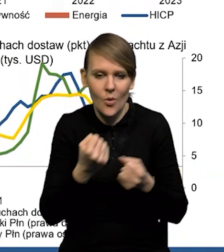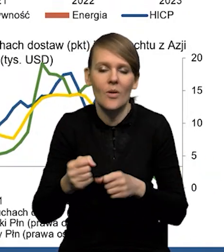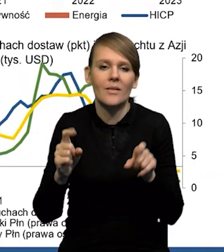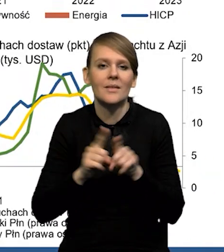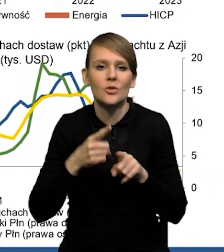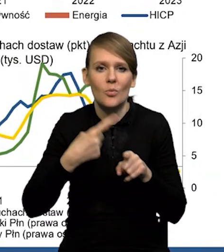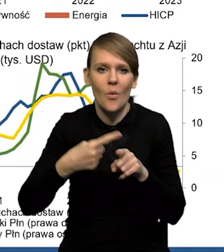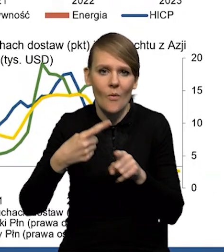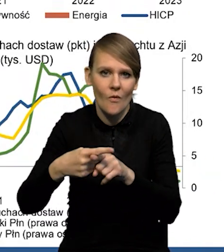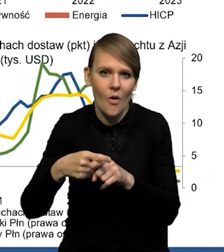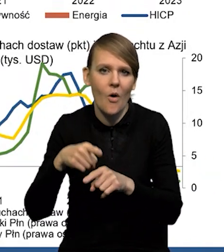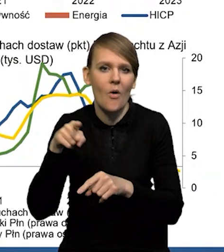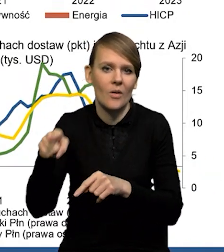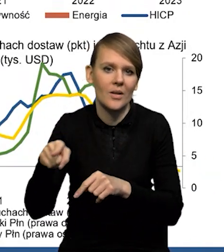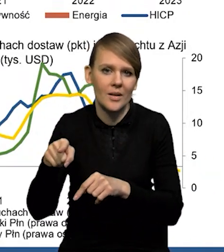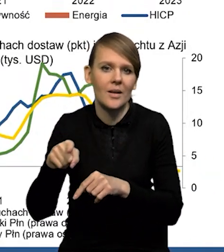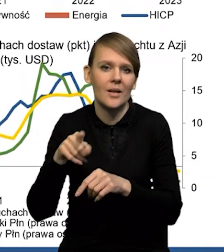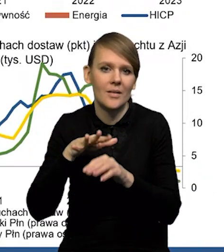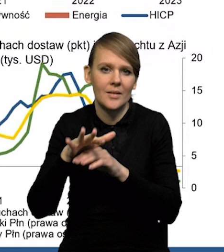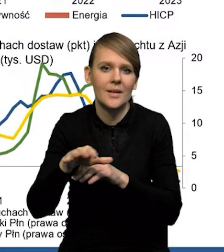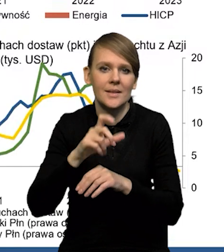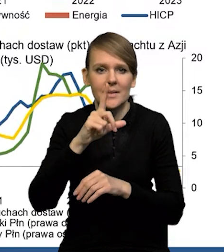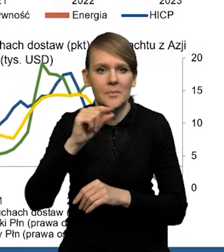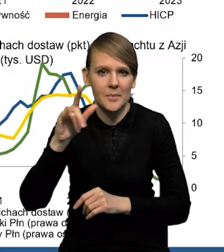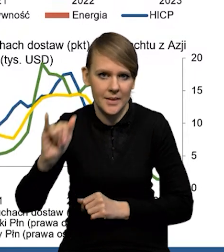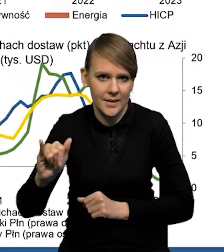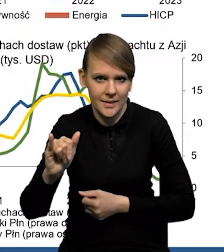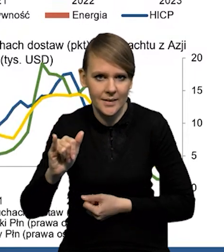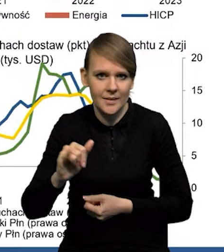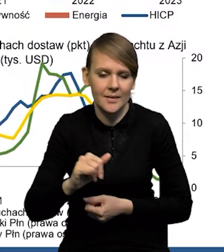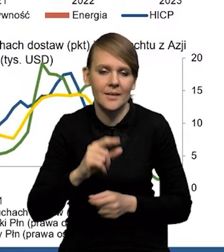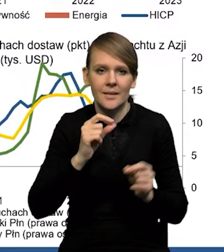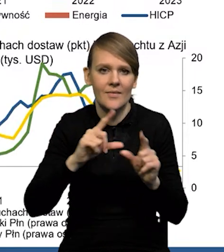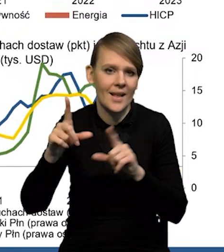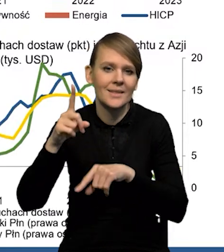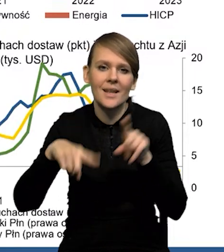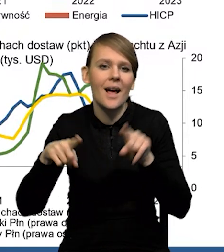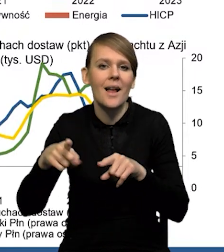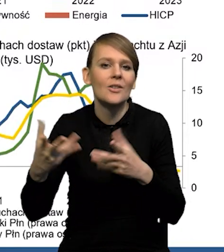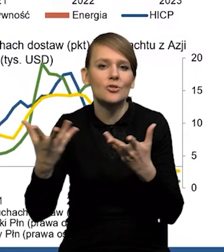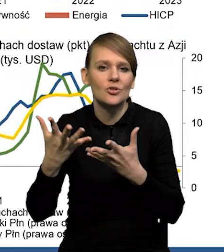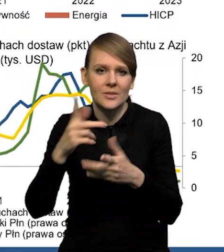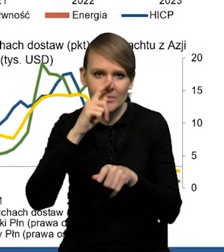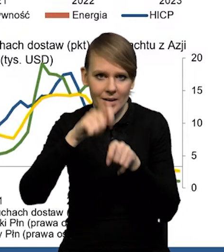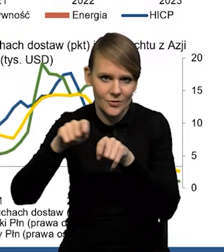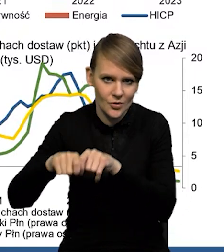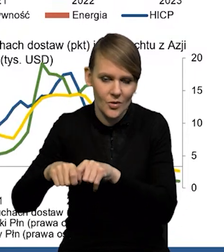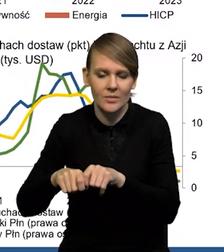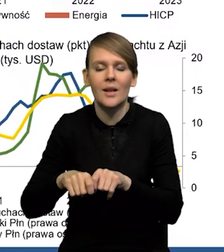Bardzo powoli przenika do inflacji CPI czy Chin, w zależności od tego, gdzie ona jest mierzona. I w największym stopniu